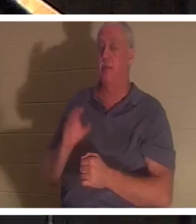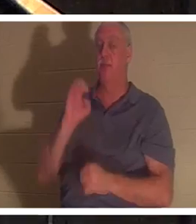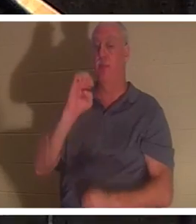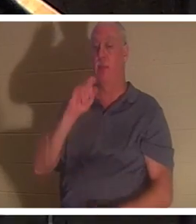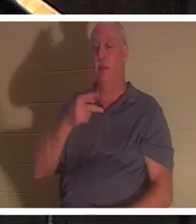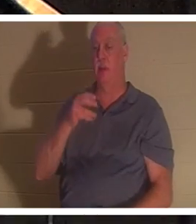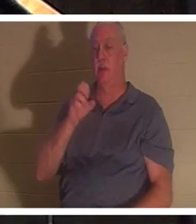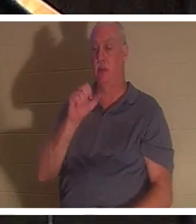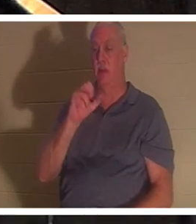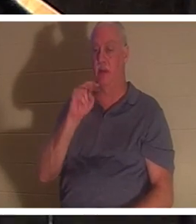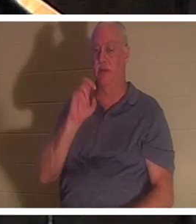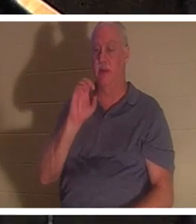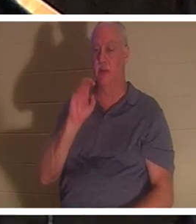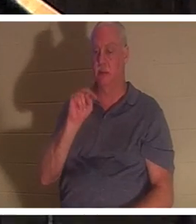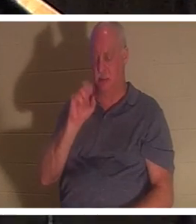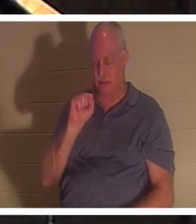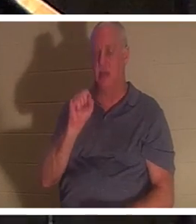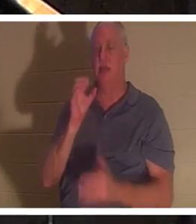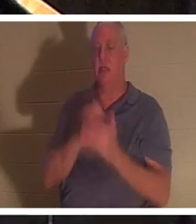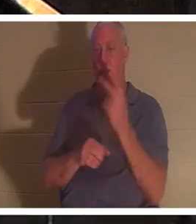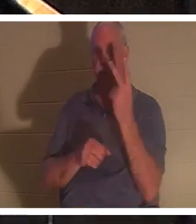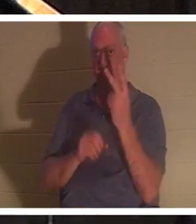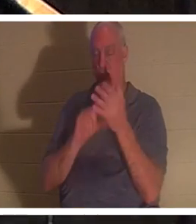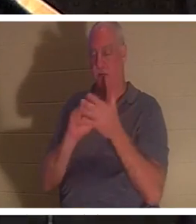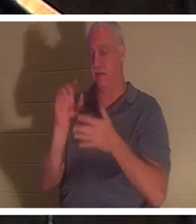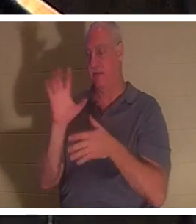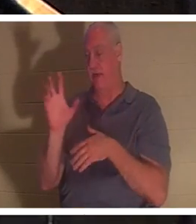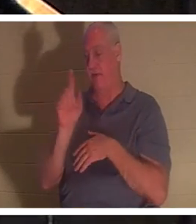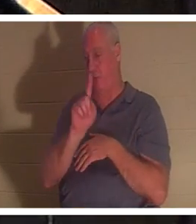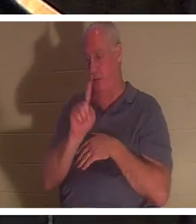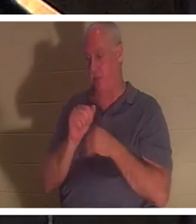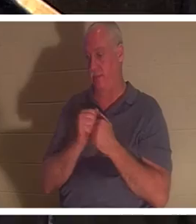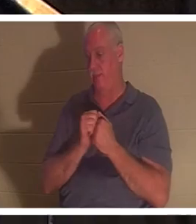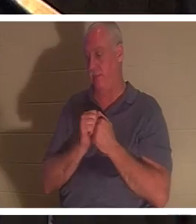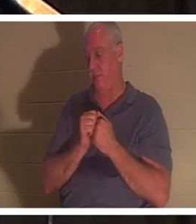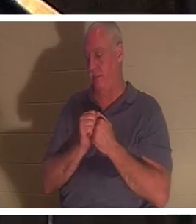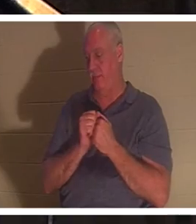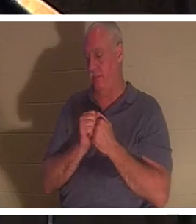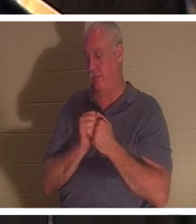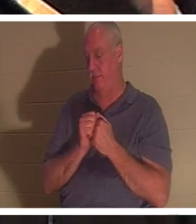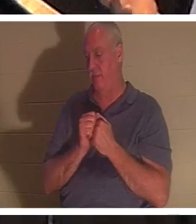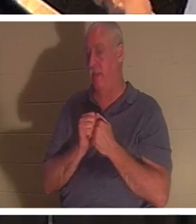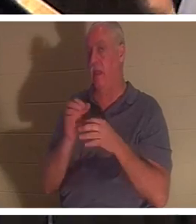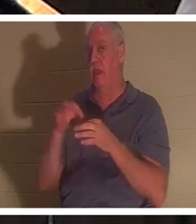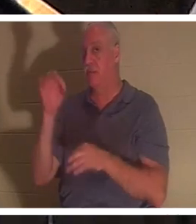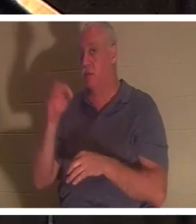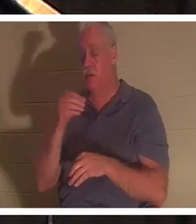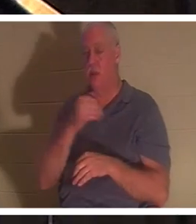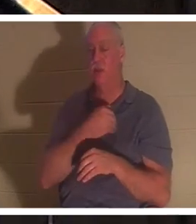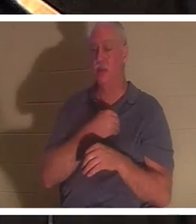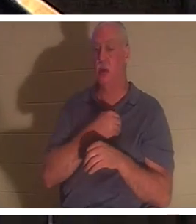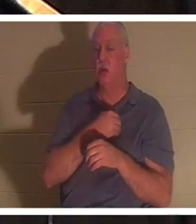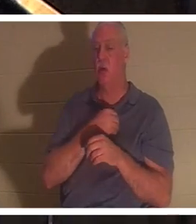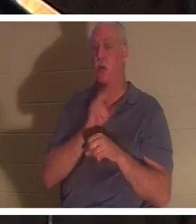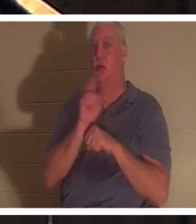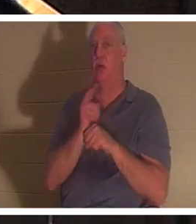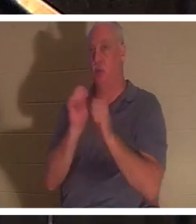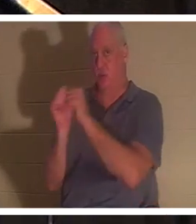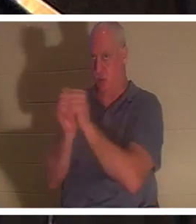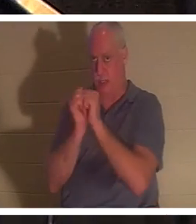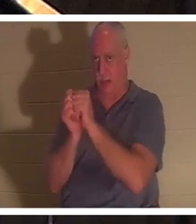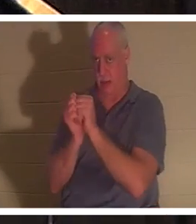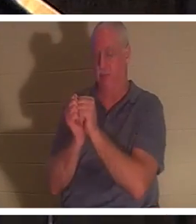1 und Vers 5 sprechen darüber. Geist und Seele werden in der Heiligen Schrift synonym verwendet. Und im